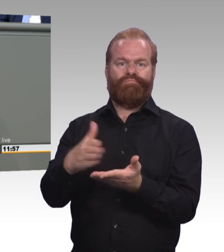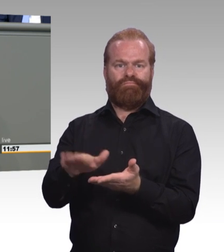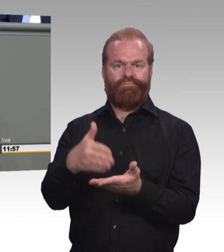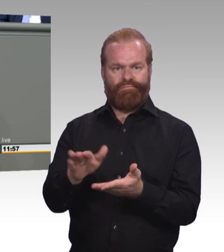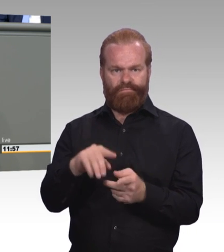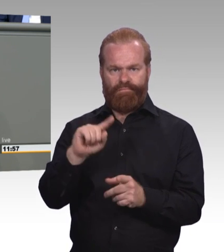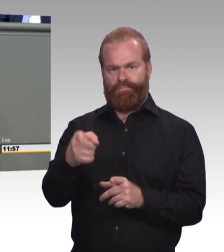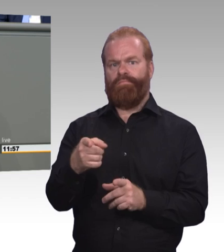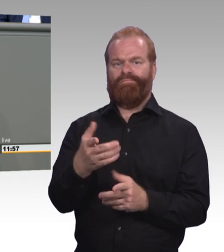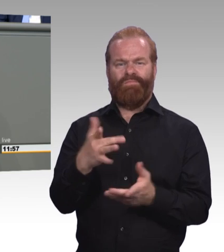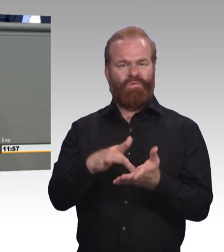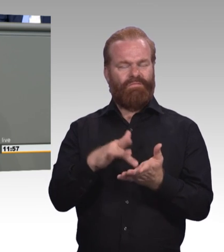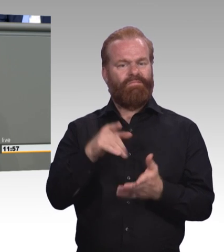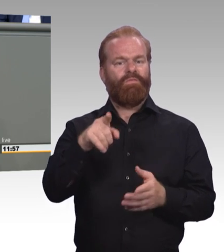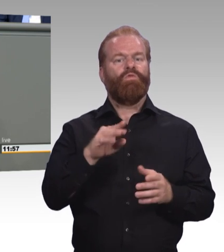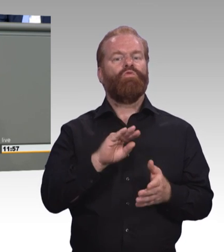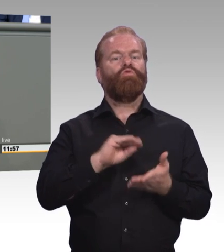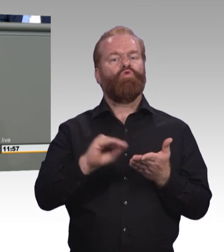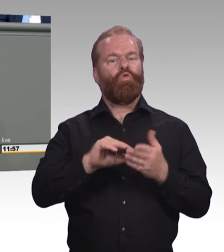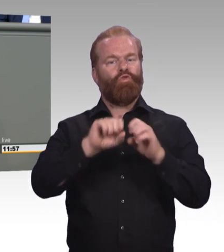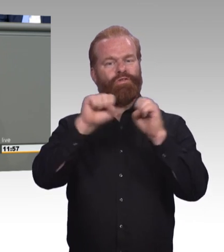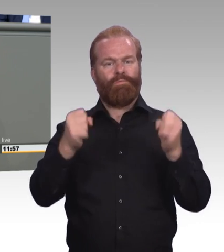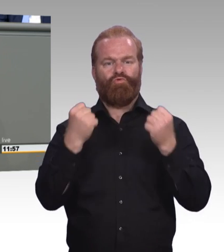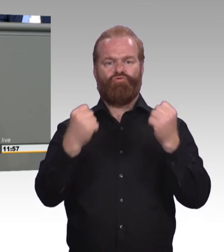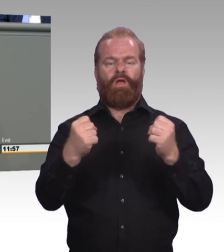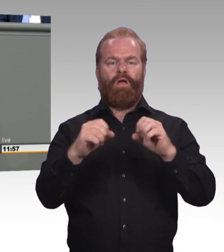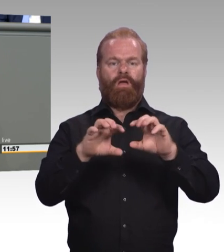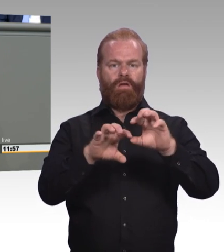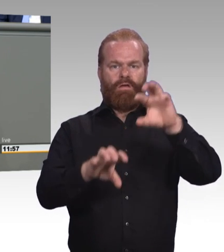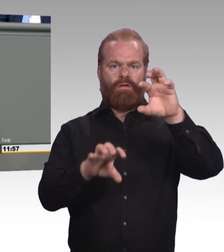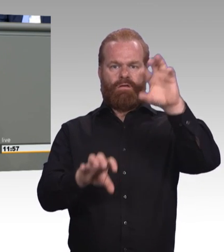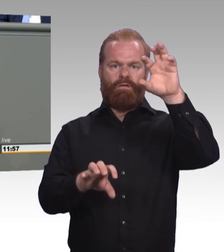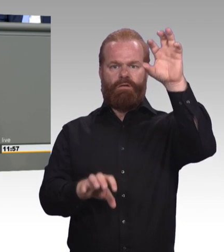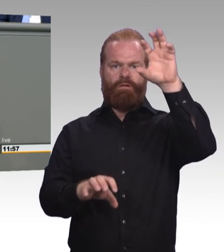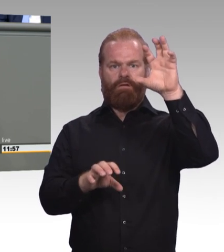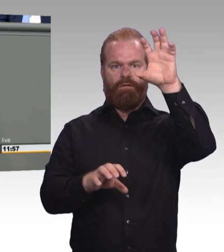Und dort ist das Problem, wo immer noch nach alten Methoden gelehrt und gelernt wird,